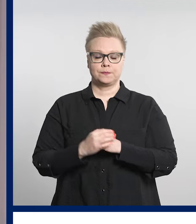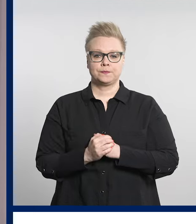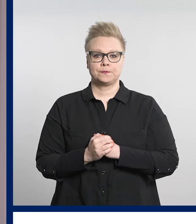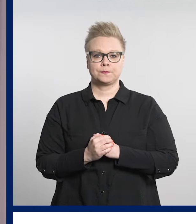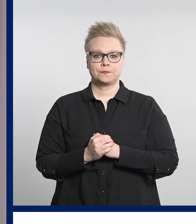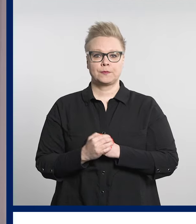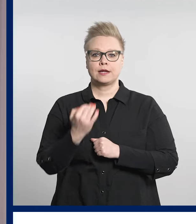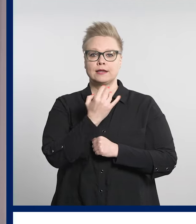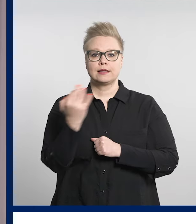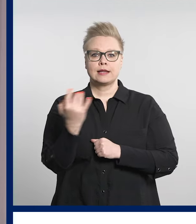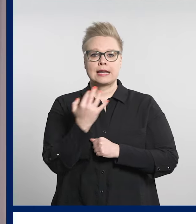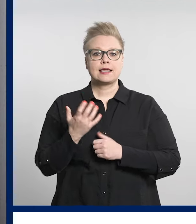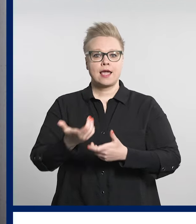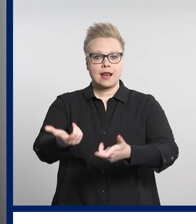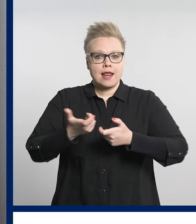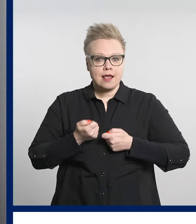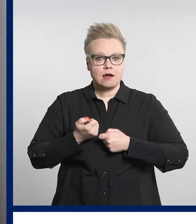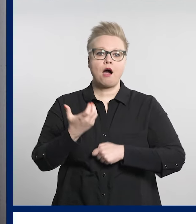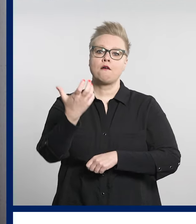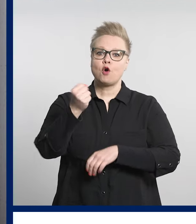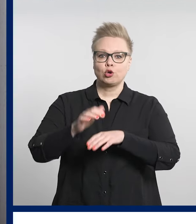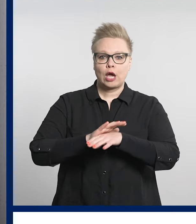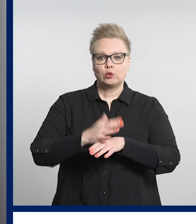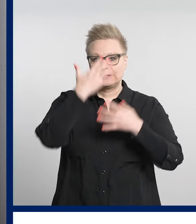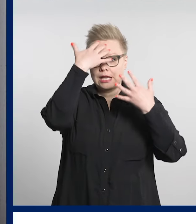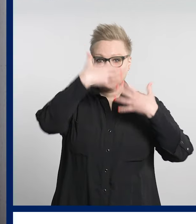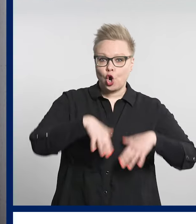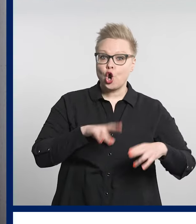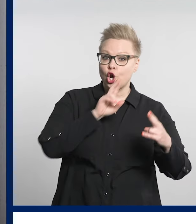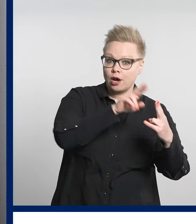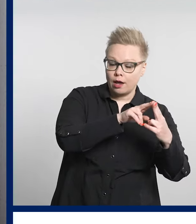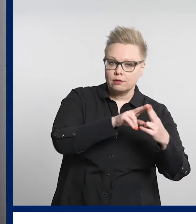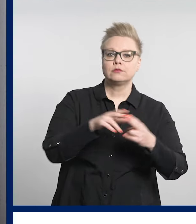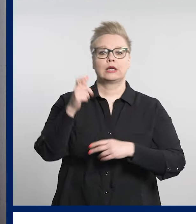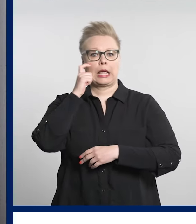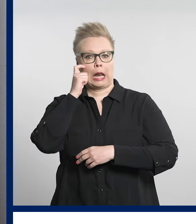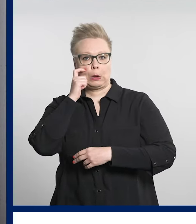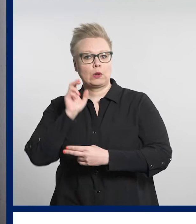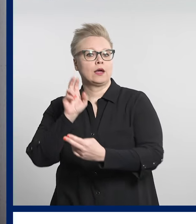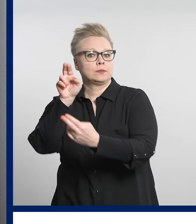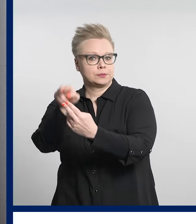Digiklinikkaa voi käyttää sekä tietokoneella että kännykällä.